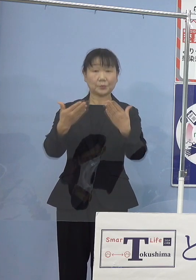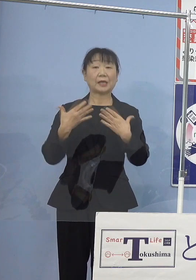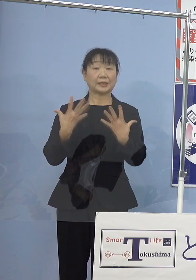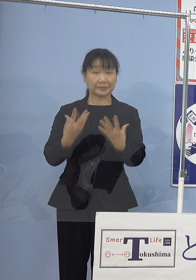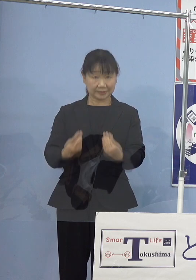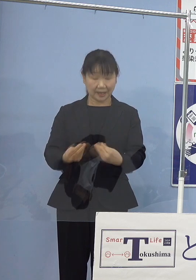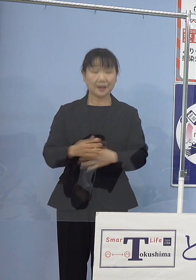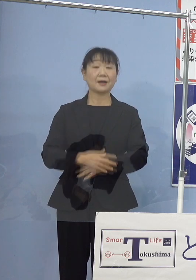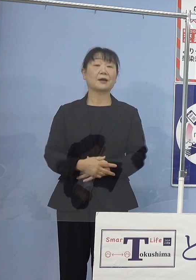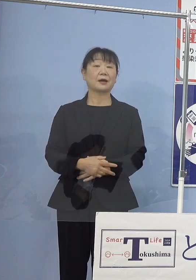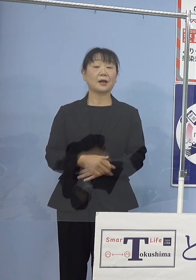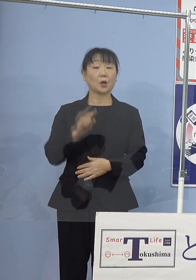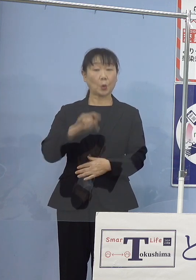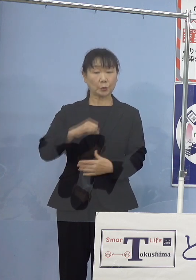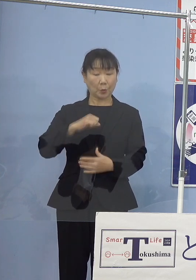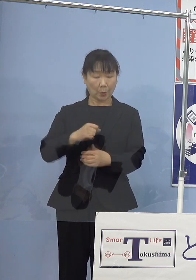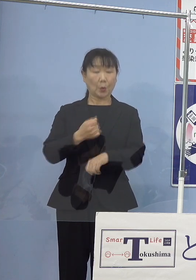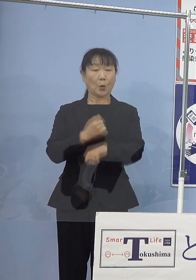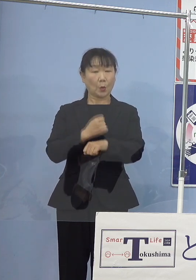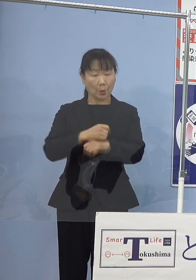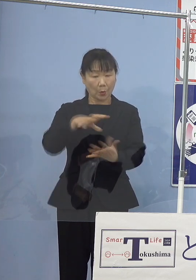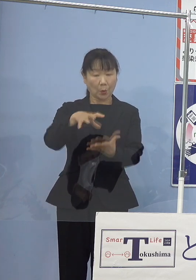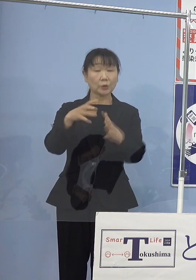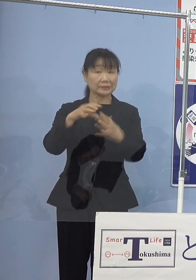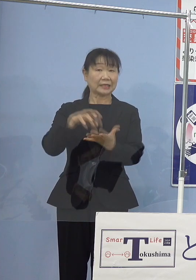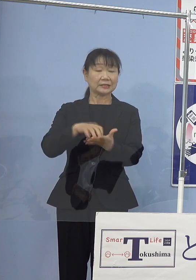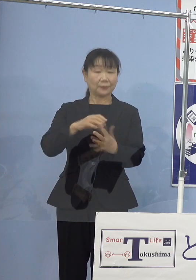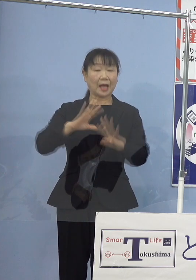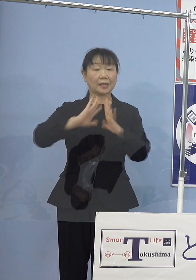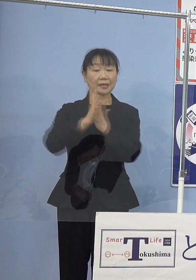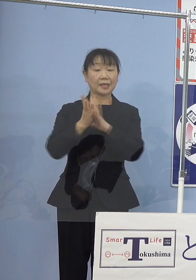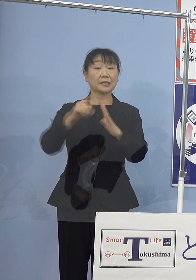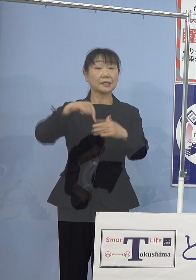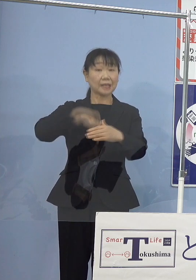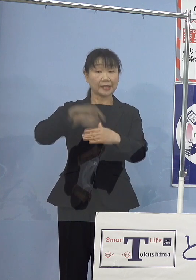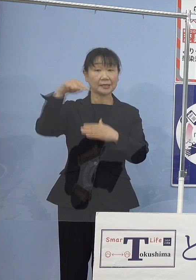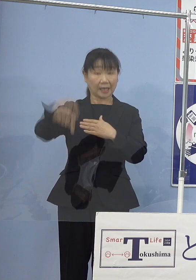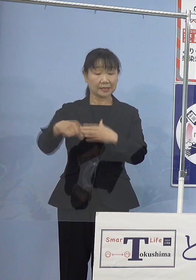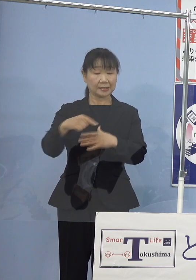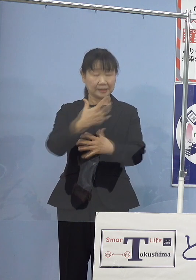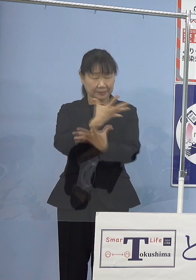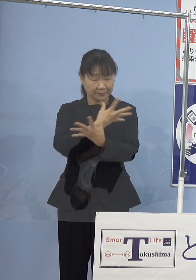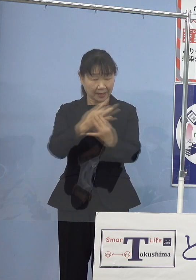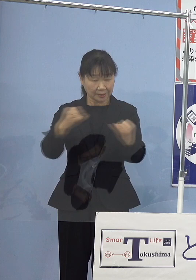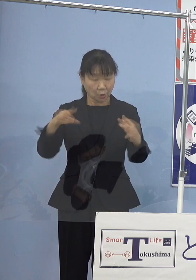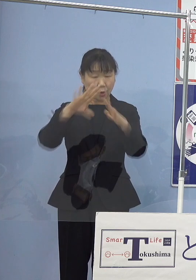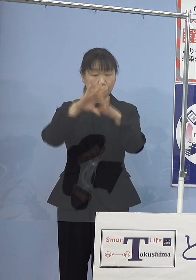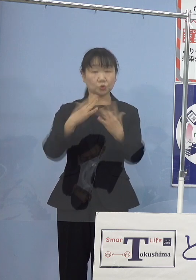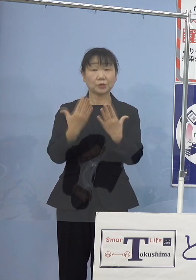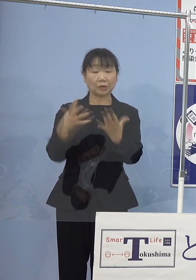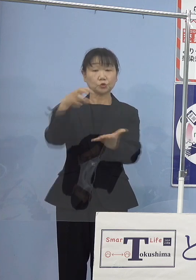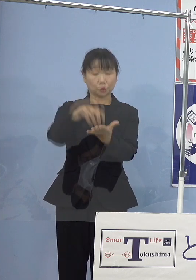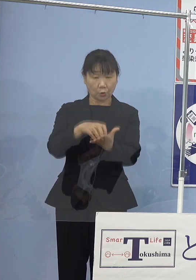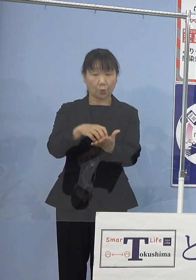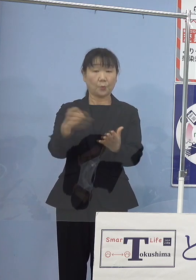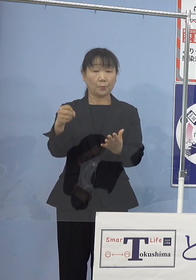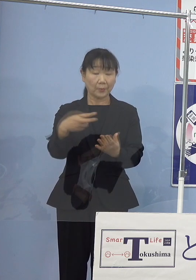このご功績により 県内外数々の文学賞はもとよりのことでありますが